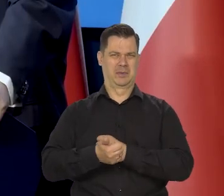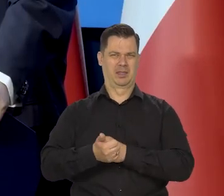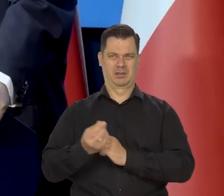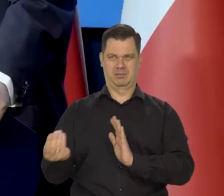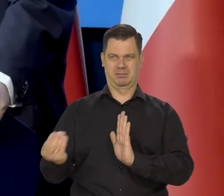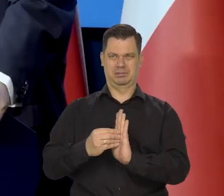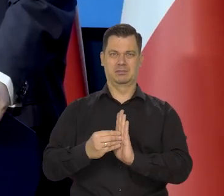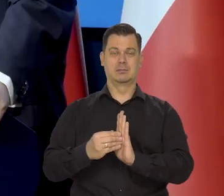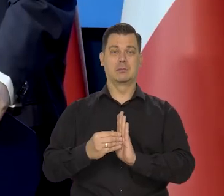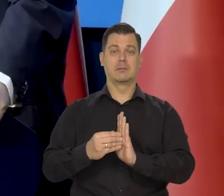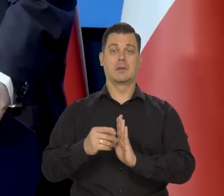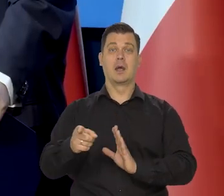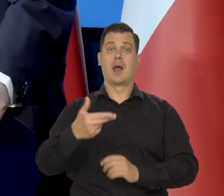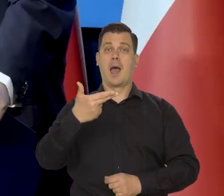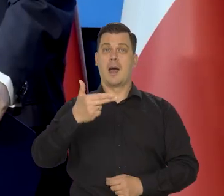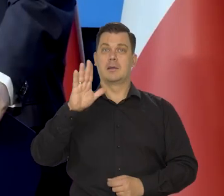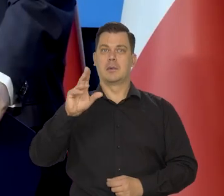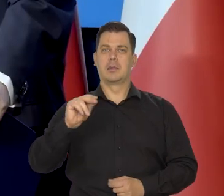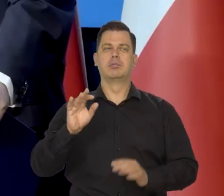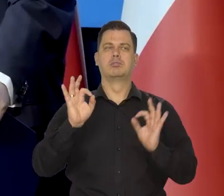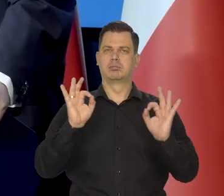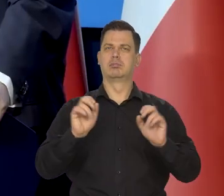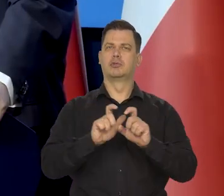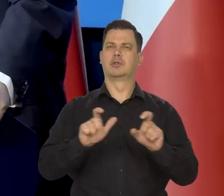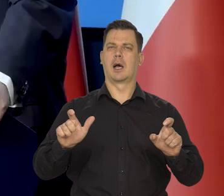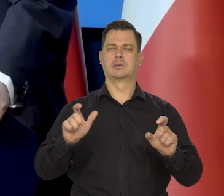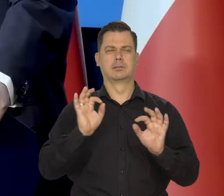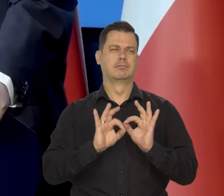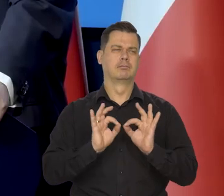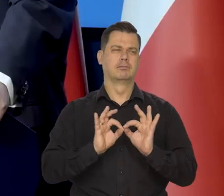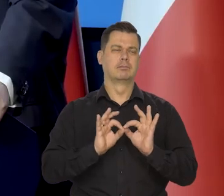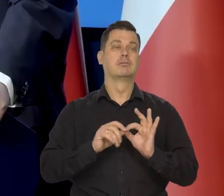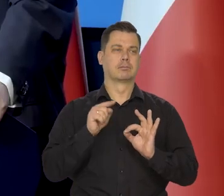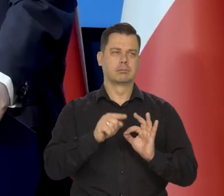Rozpoczęliśmy podwyżki we właściwym czasie, we właściwym tempie.